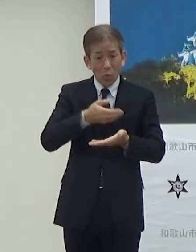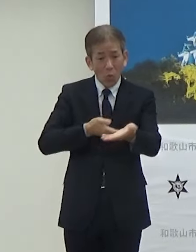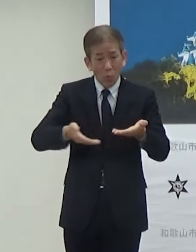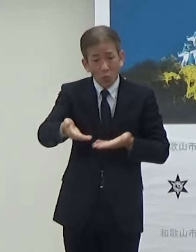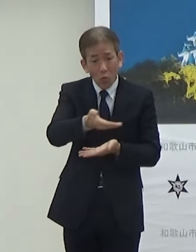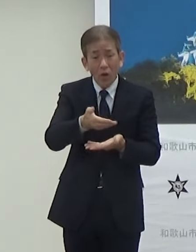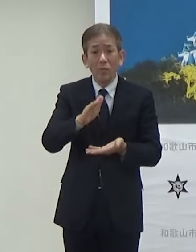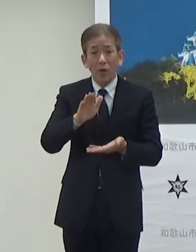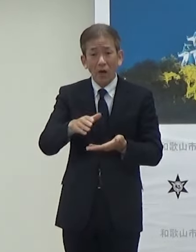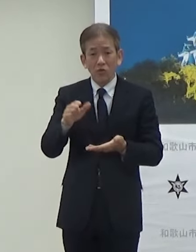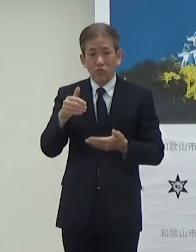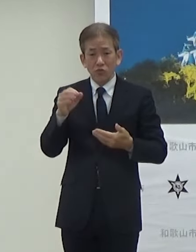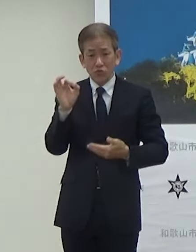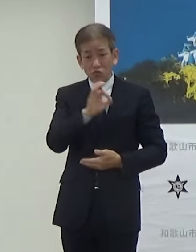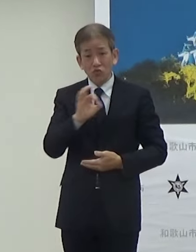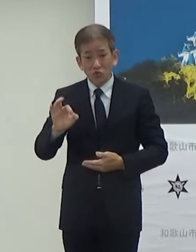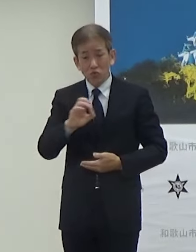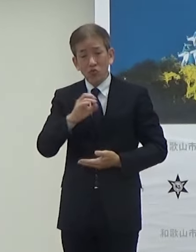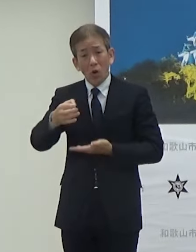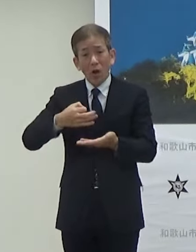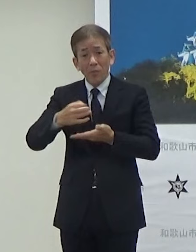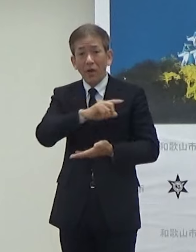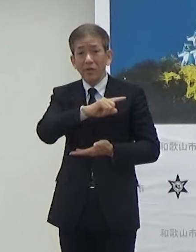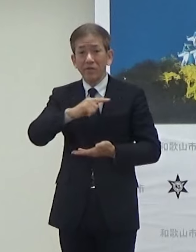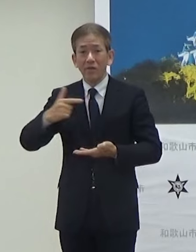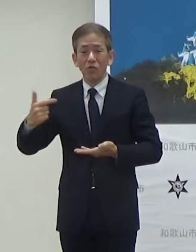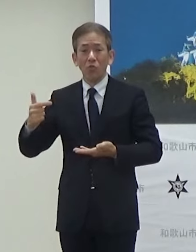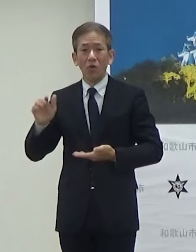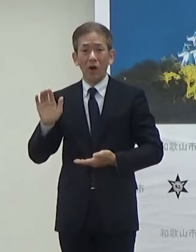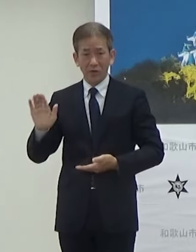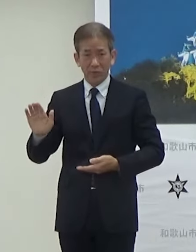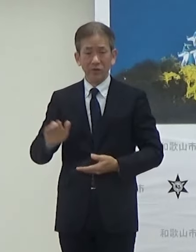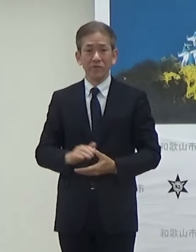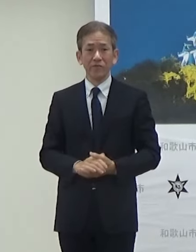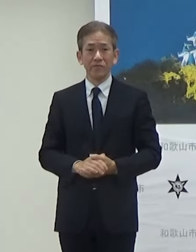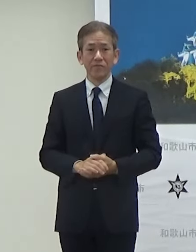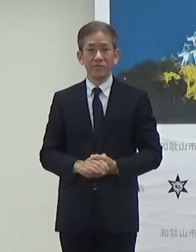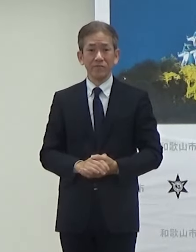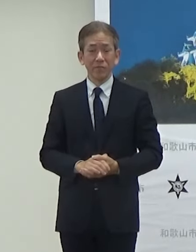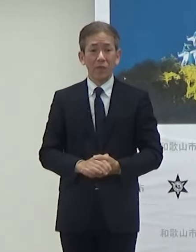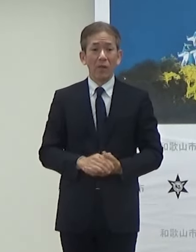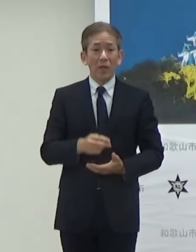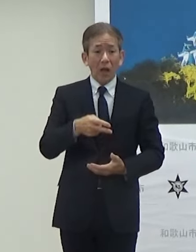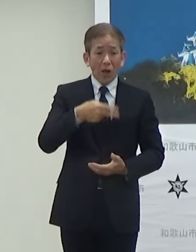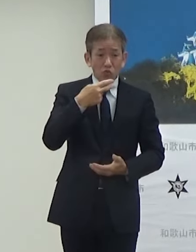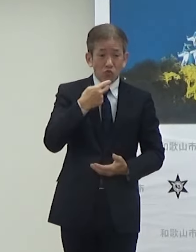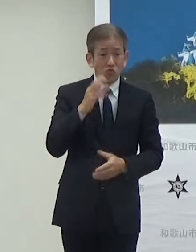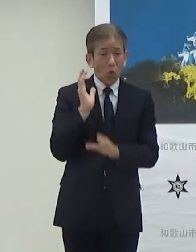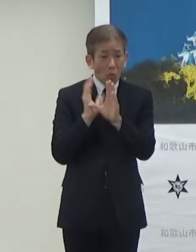グッズ販売等ですねまたフードフェスっていうことでこの入り口